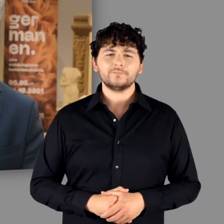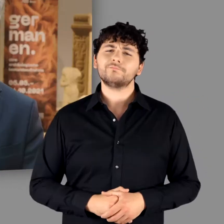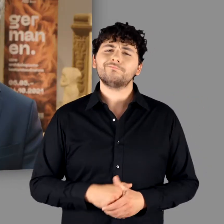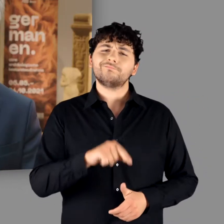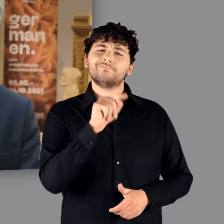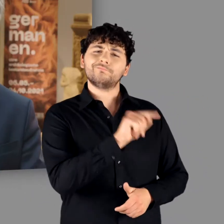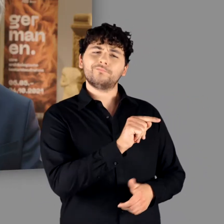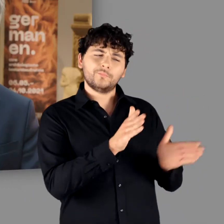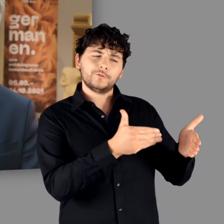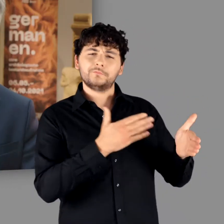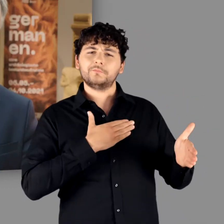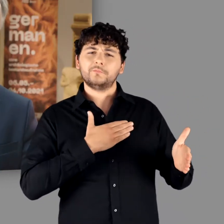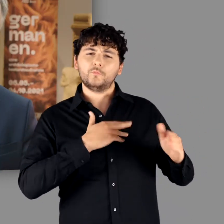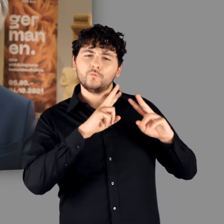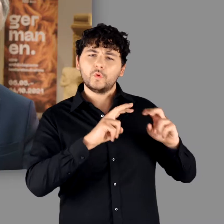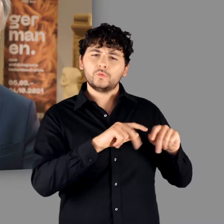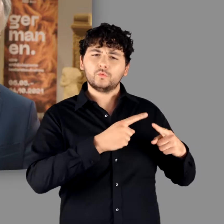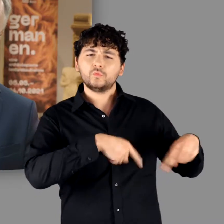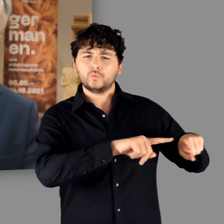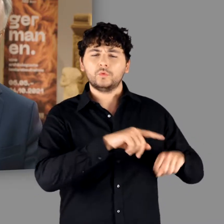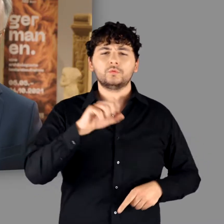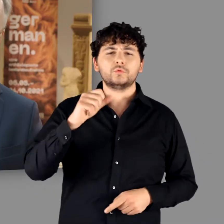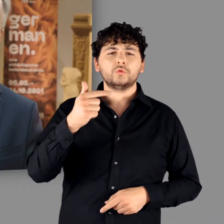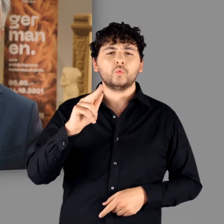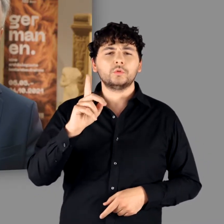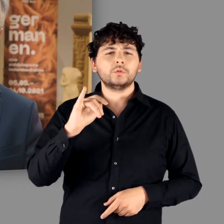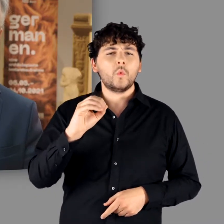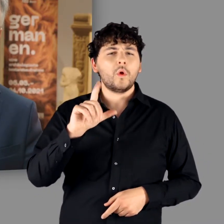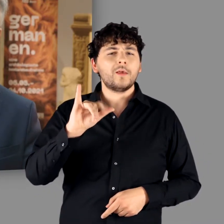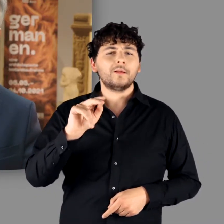Unsere Ausstellung im Landesmuseum widmet der langen Germanen-Rezeption